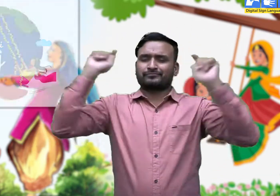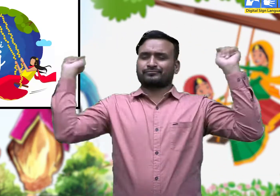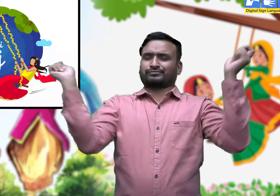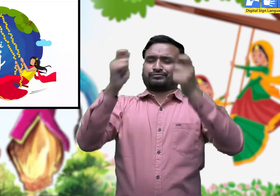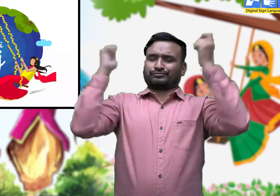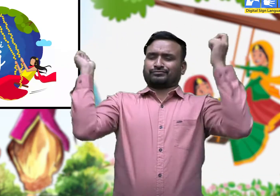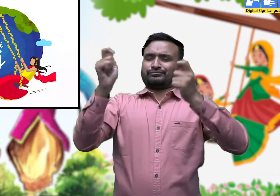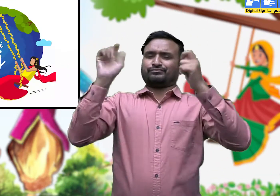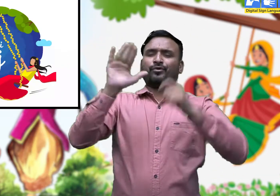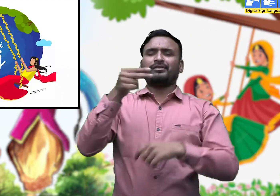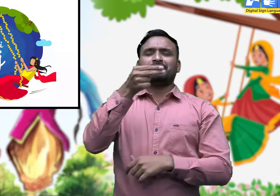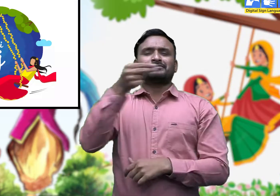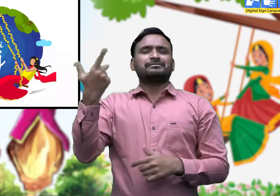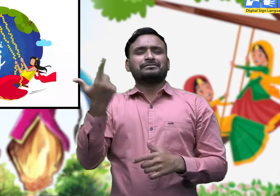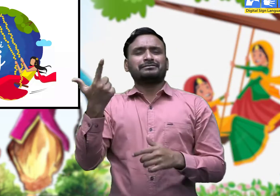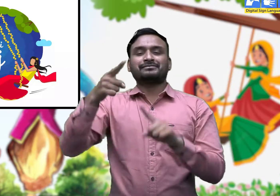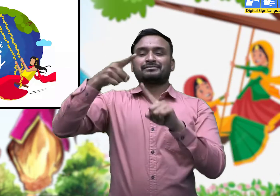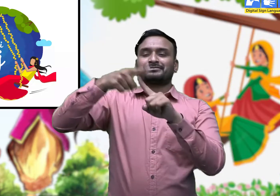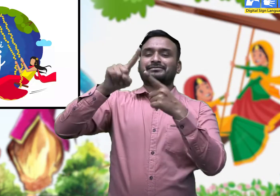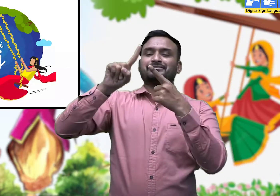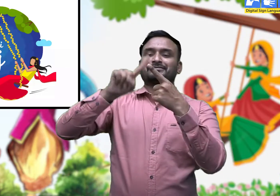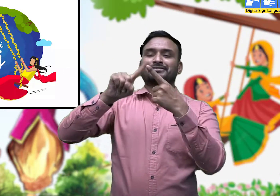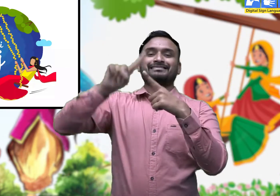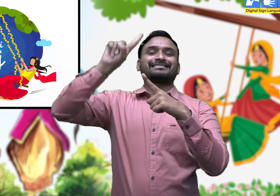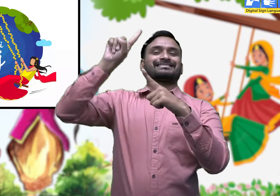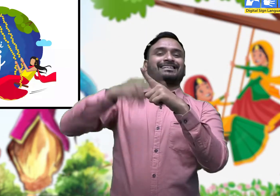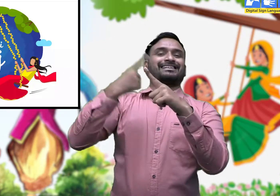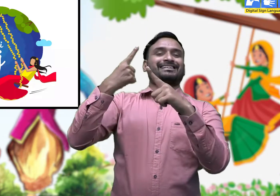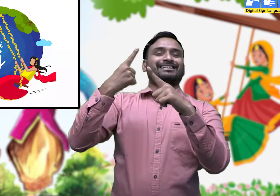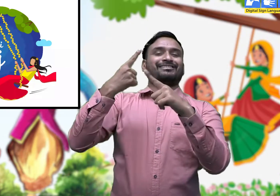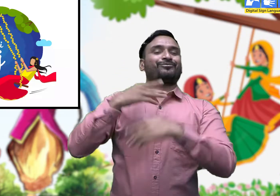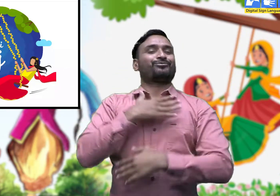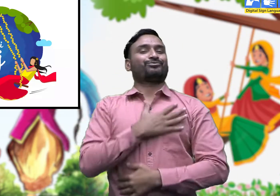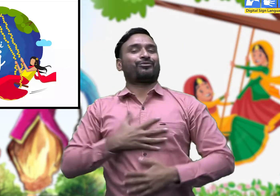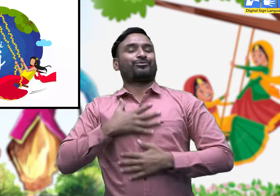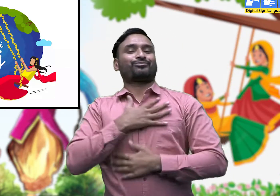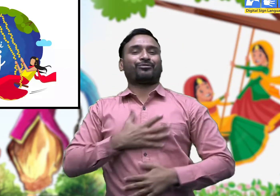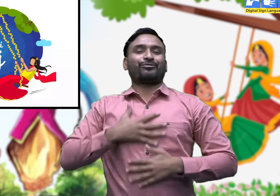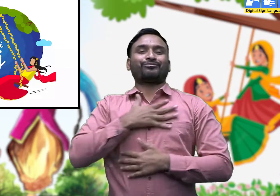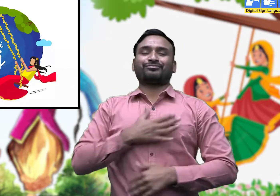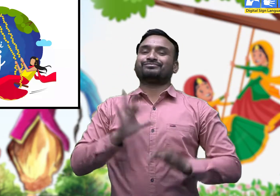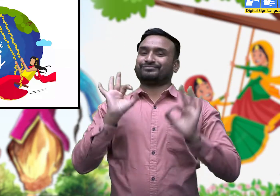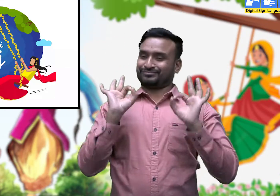और तीज का त्योहार आने वाला है।